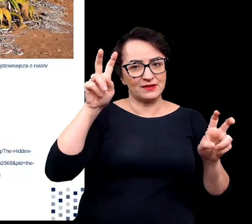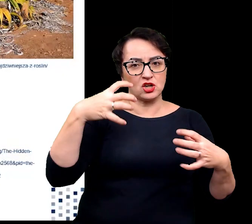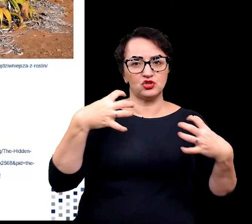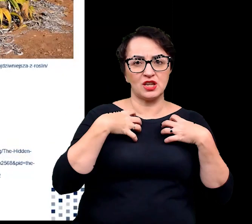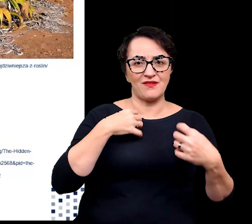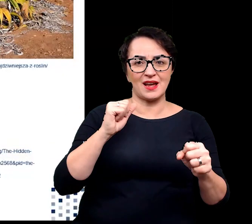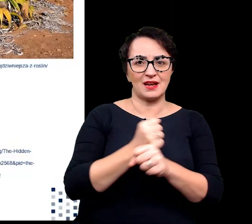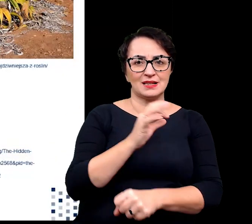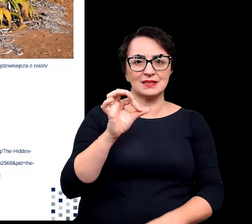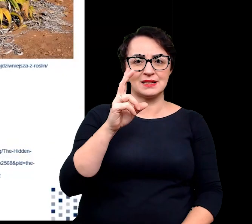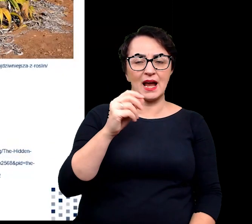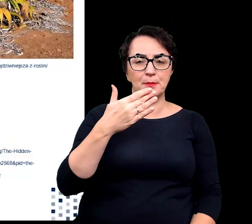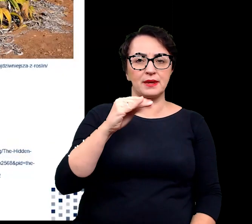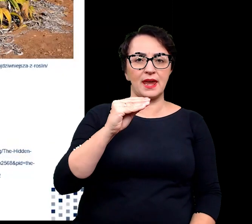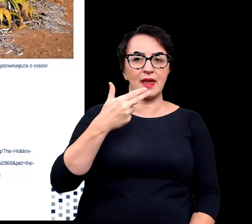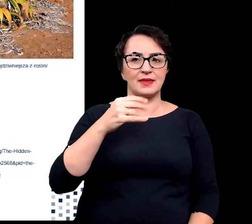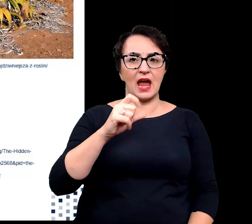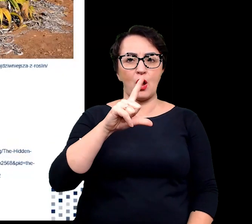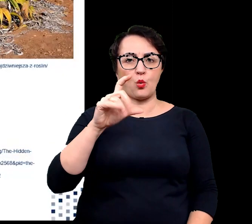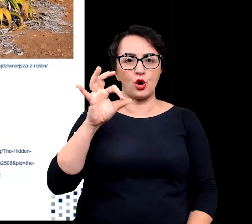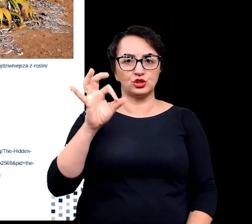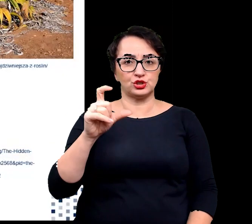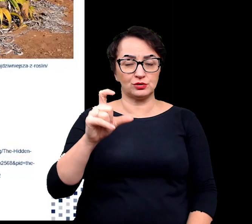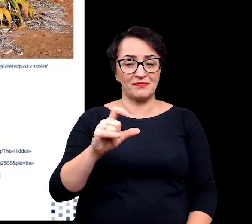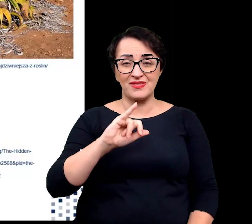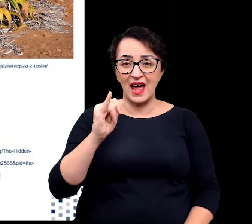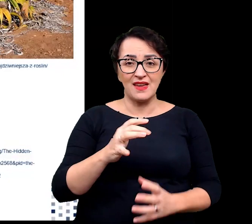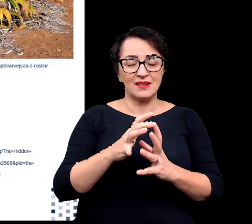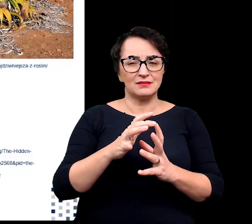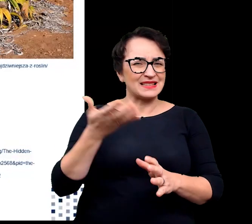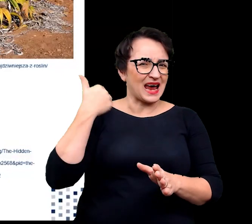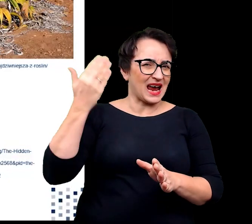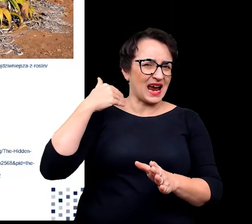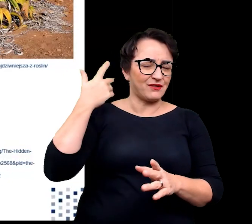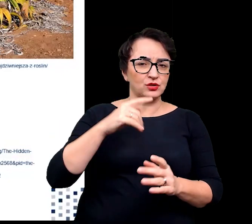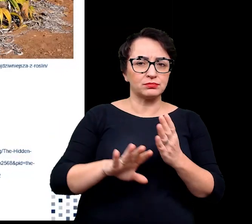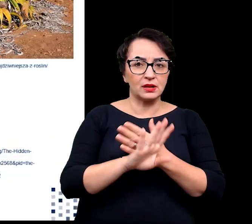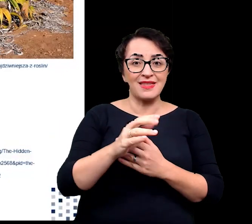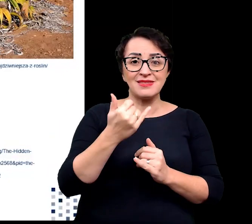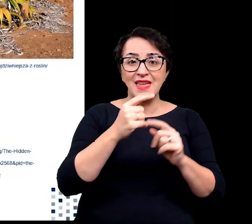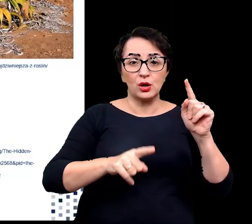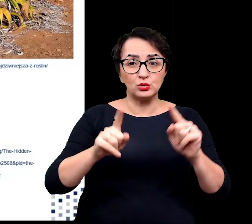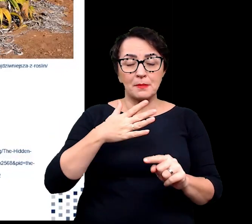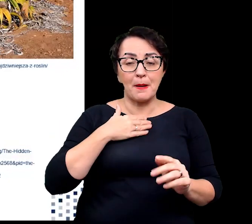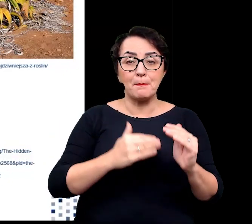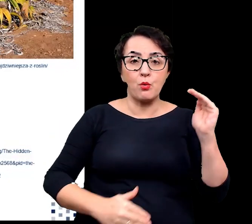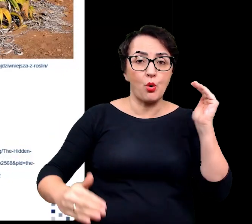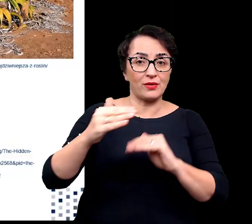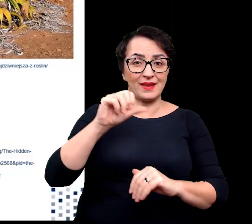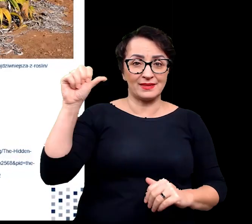Datowanie węglem największych okazów wykazało, że niektóre osobniki mają ponad 1500 lat.